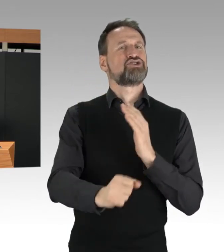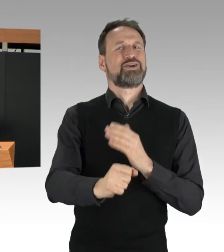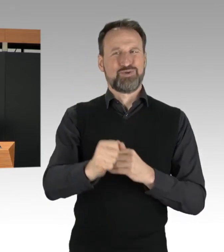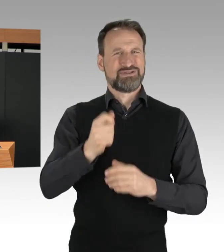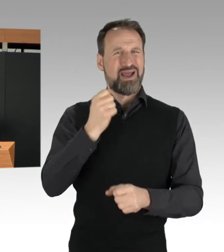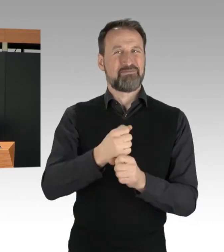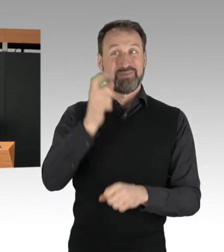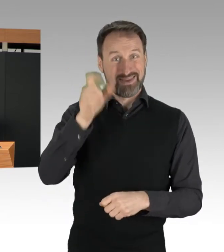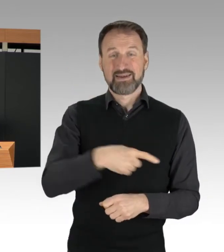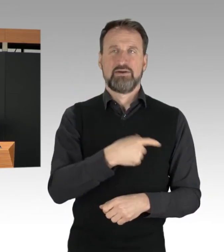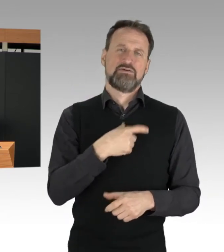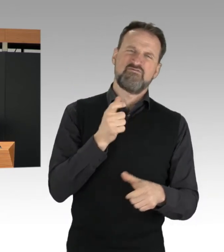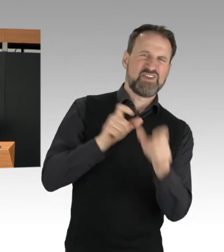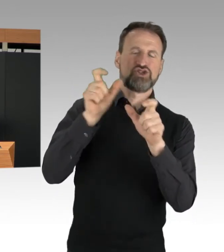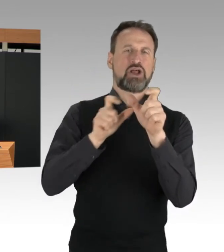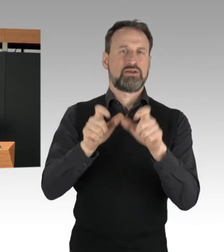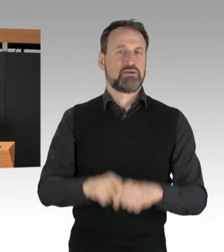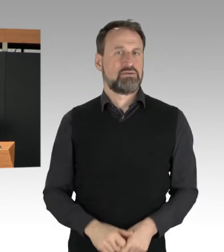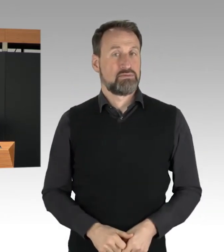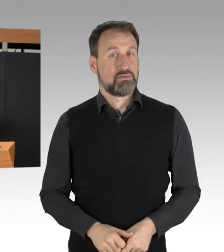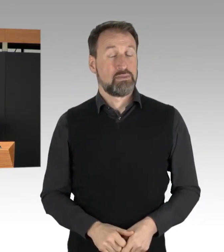und damit die Beendigung der Aktion erschwert,